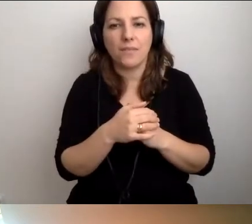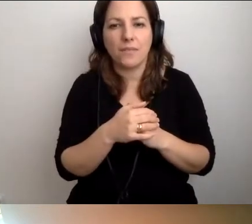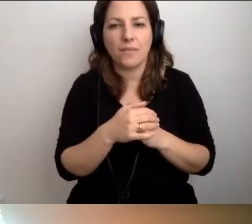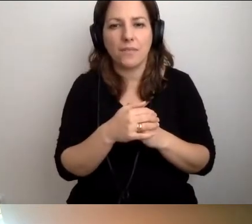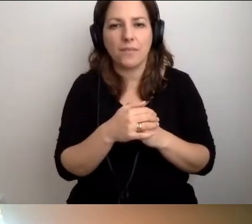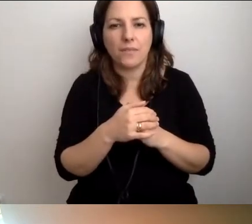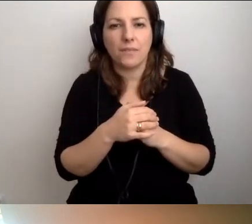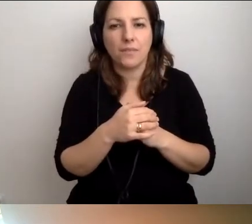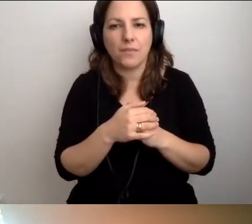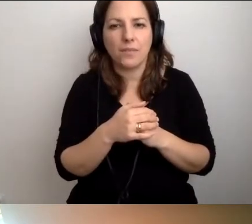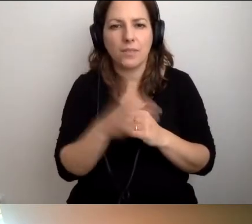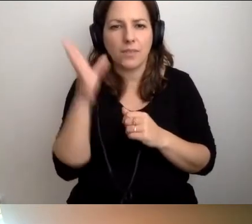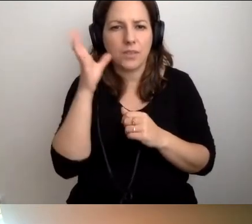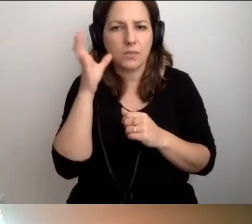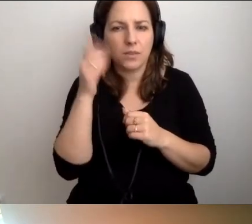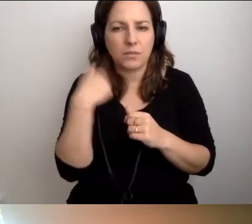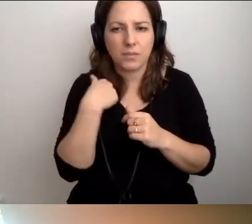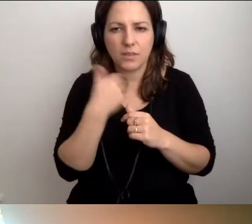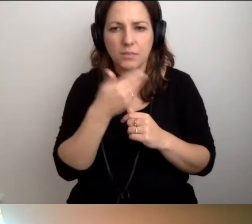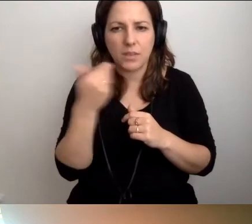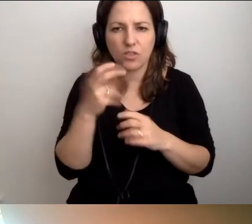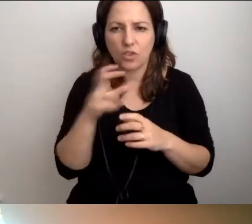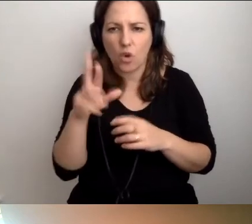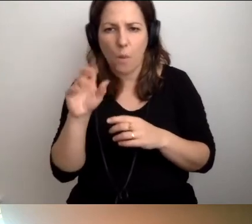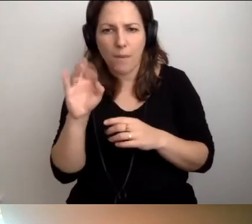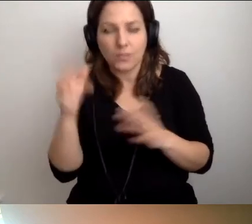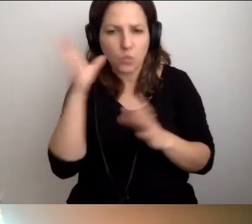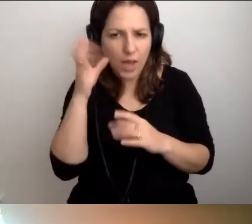MAŁGORZATA: Mnie nie słychać, czy Roberta? Mnie słychać czy nie?